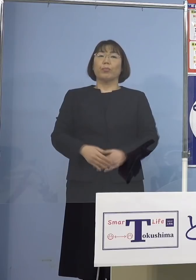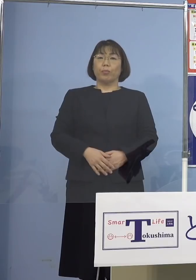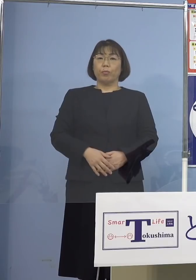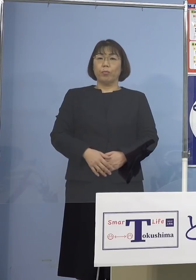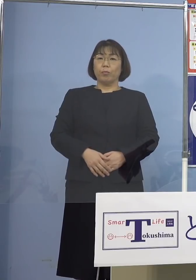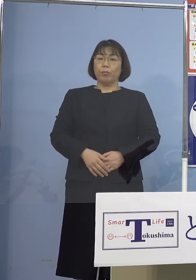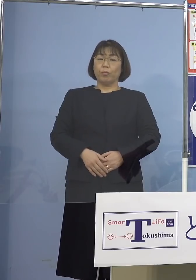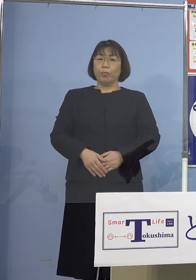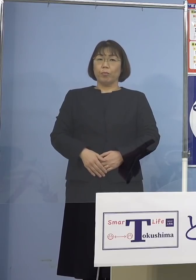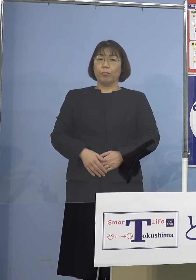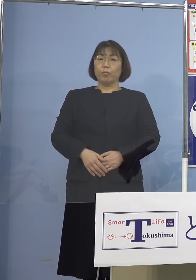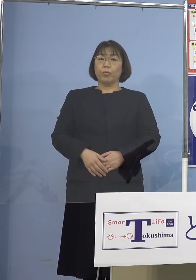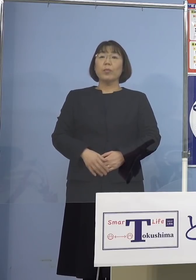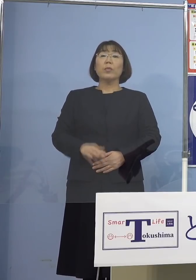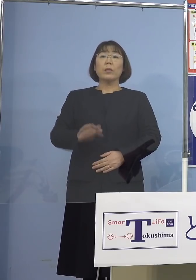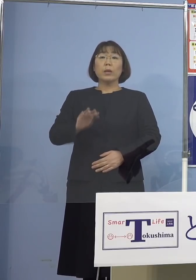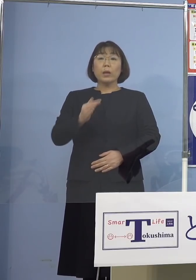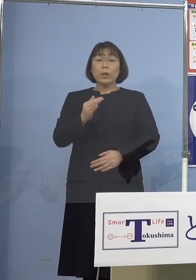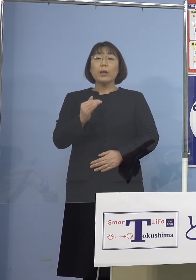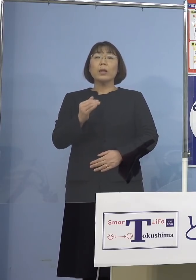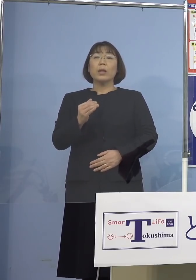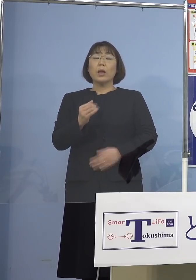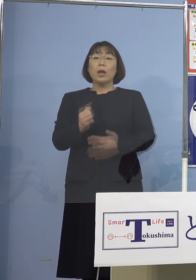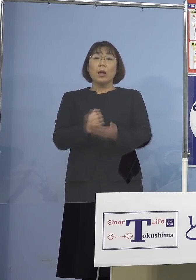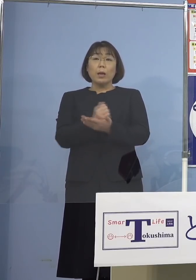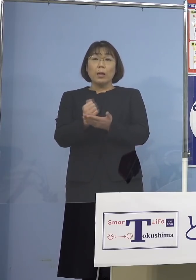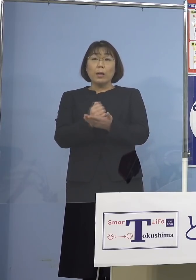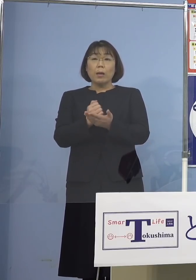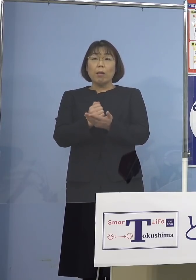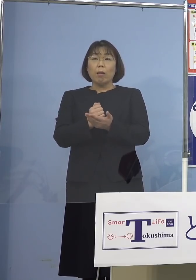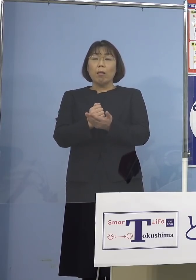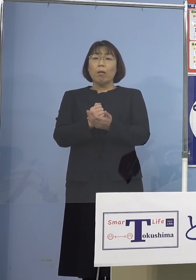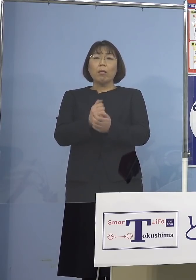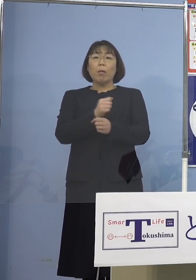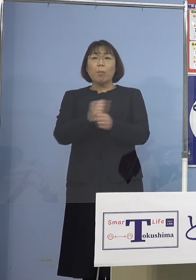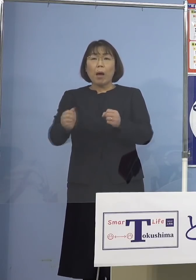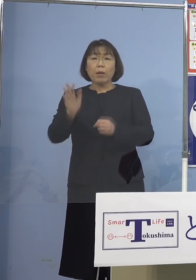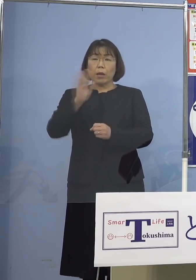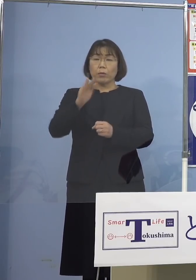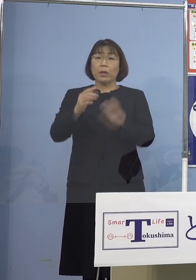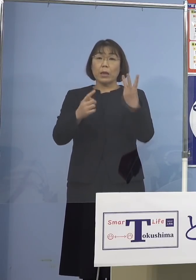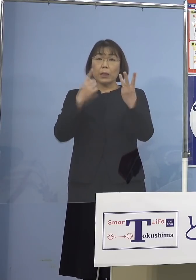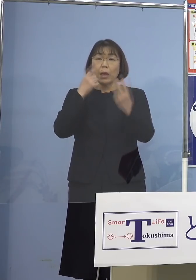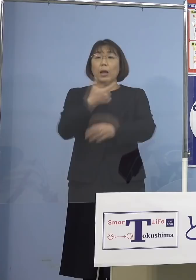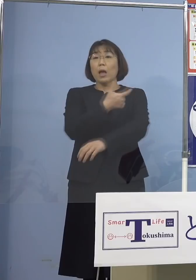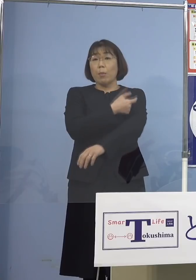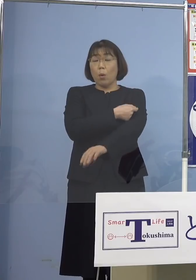しかし機を逃すことなく、追加接種 3度目の接種を行っていただくことで